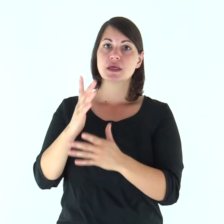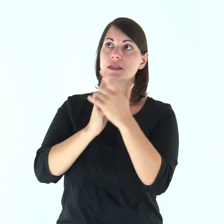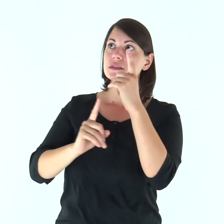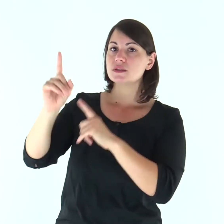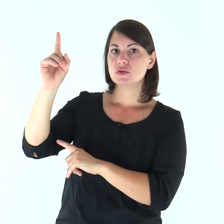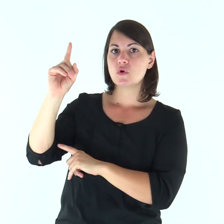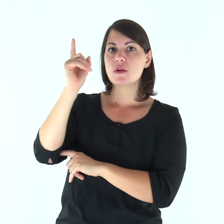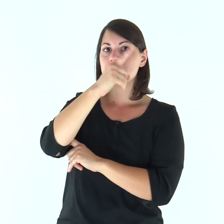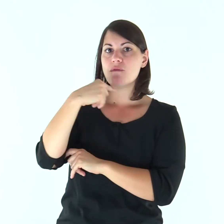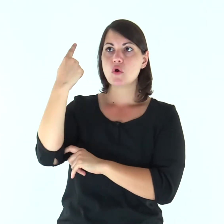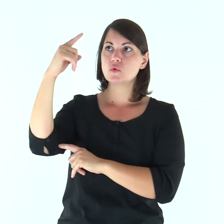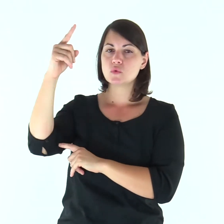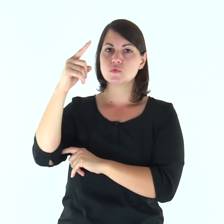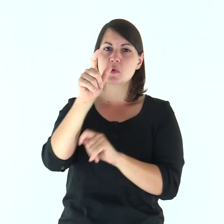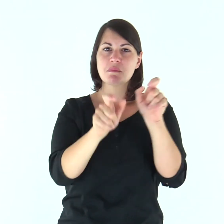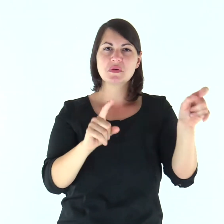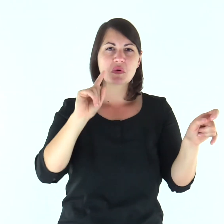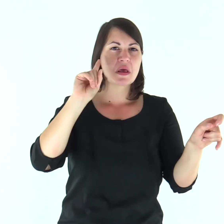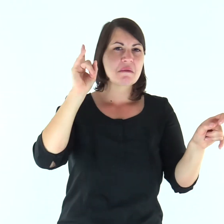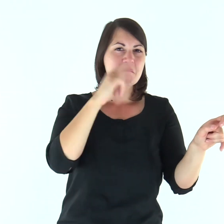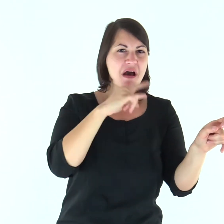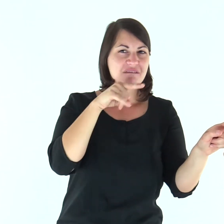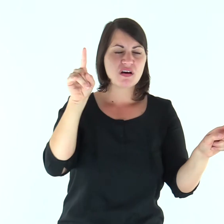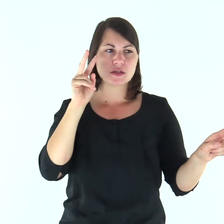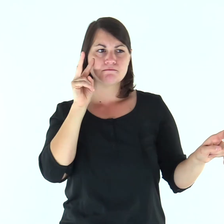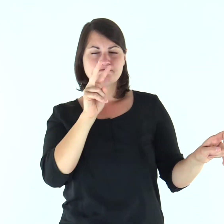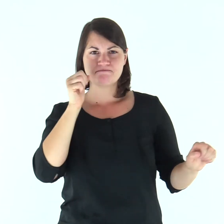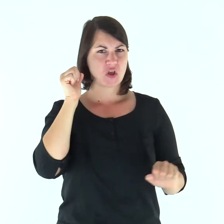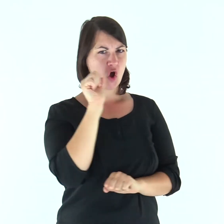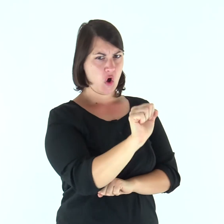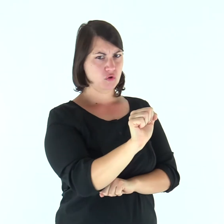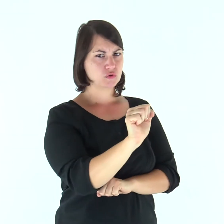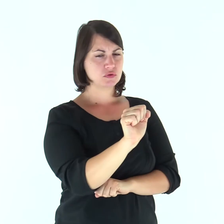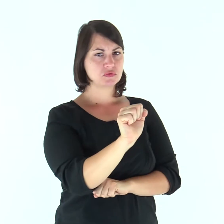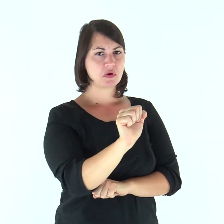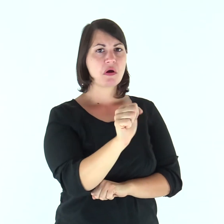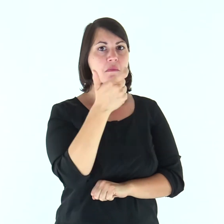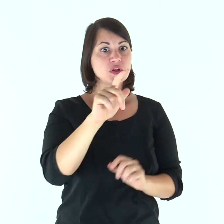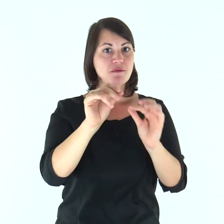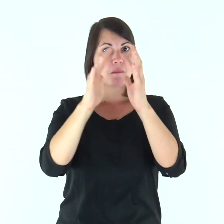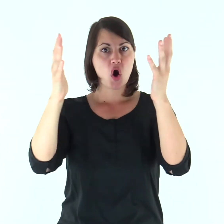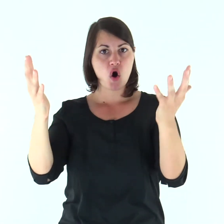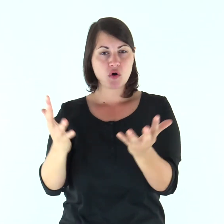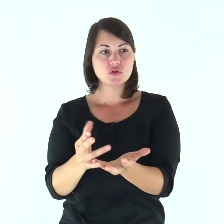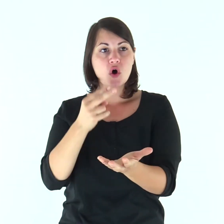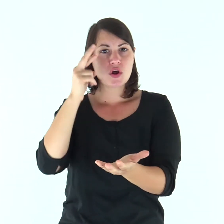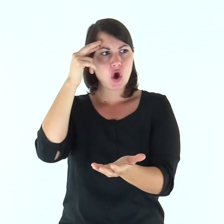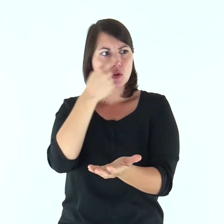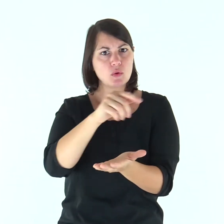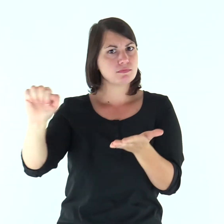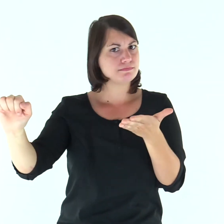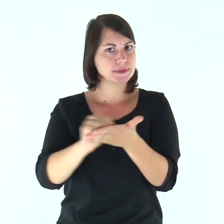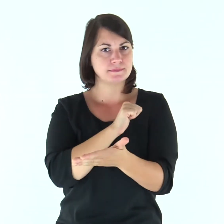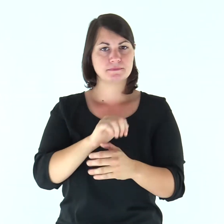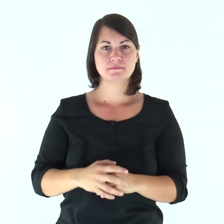Il volto del Signore contro i malfattori, per eliminarne dalla terra il ricordo.